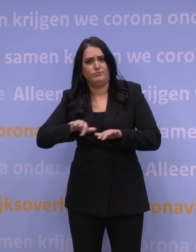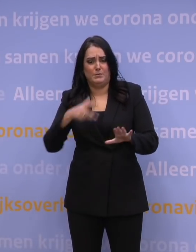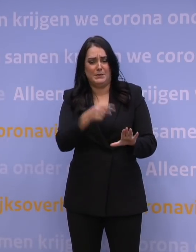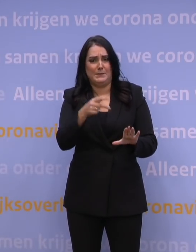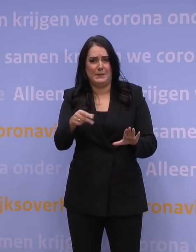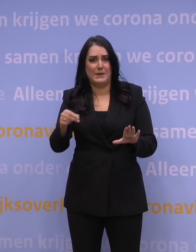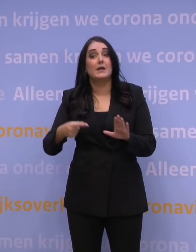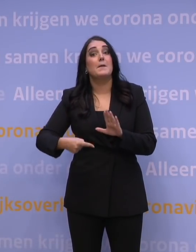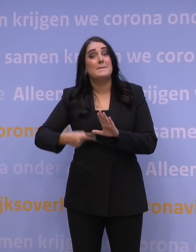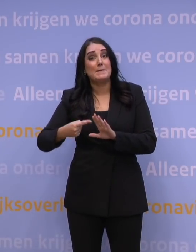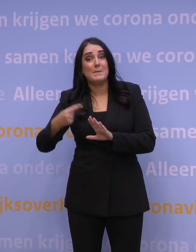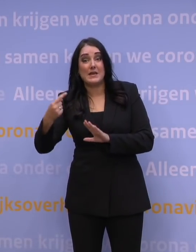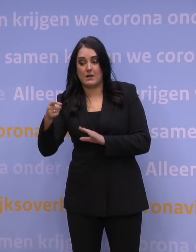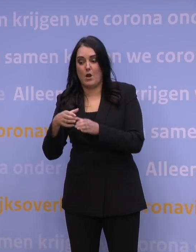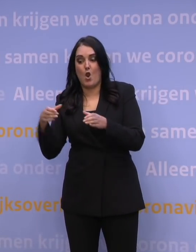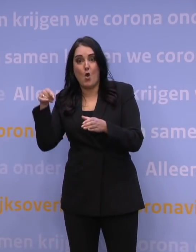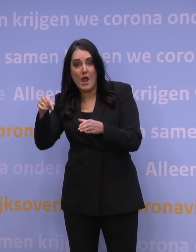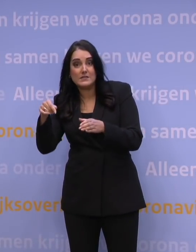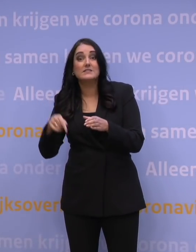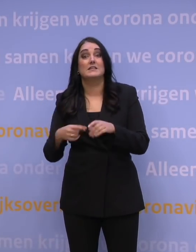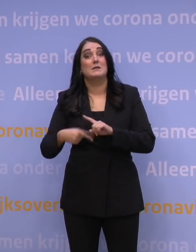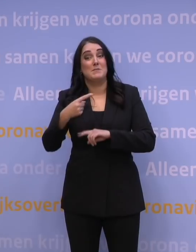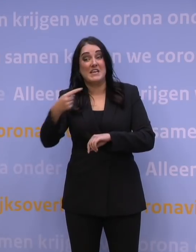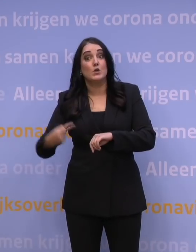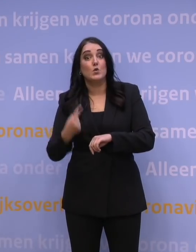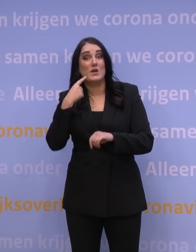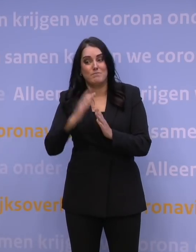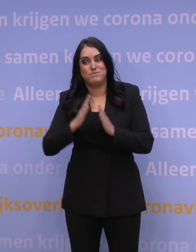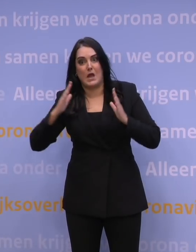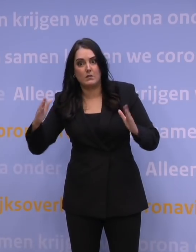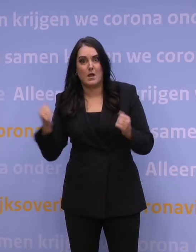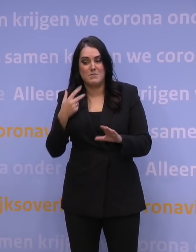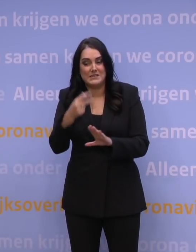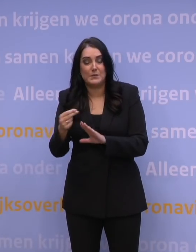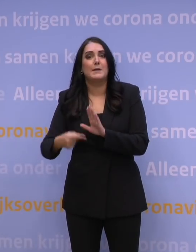Nog meer prikken per locatie, nog meer uren per dag, nog meer mensen.